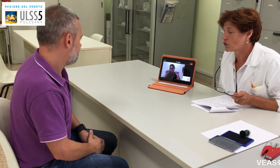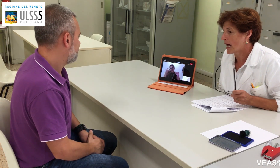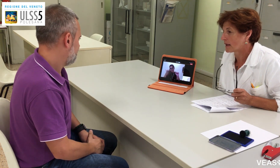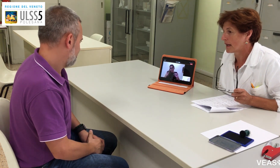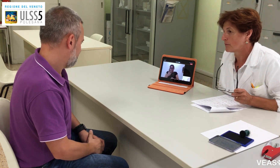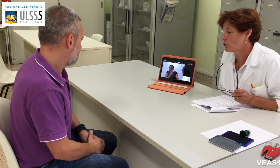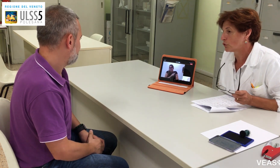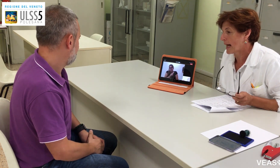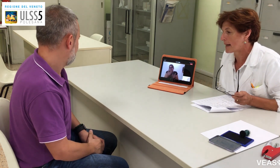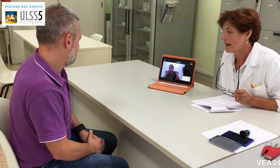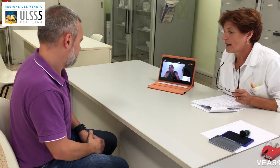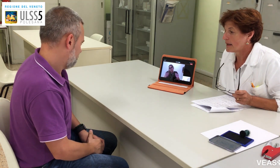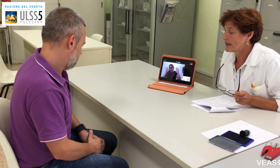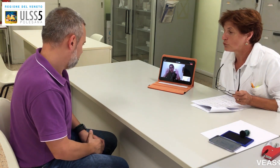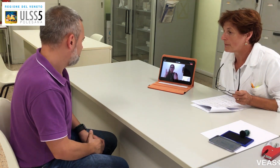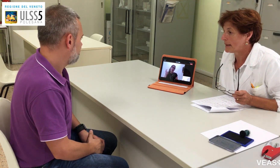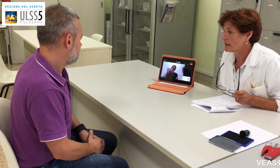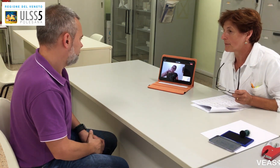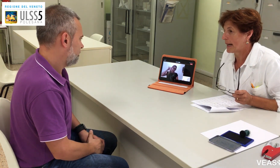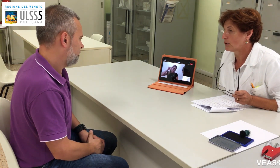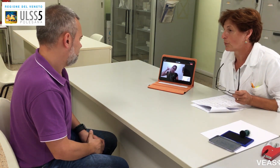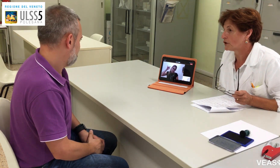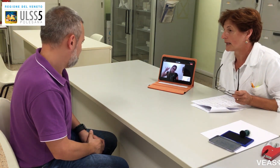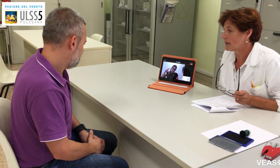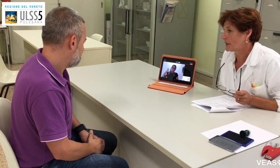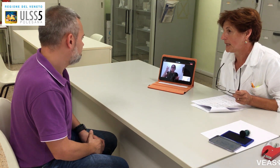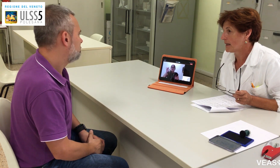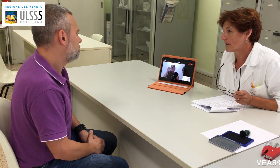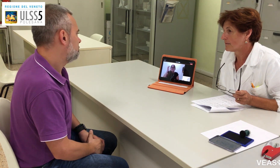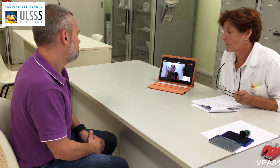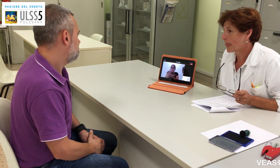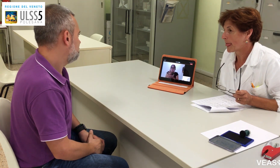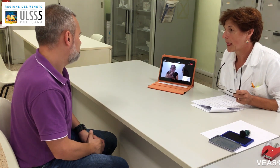ma è molto rara. Eventualmente prenda un po' di tachipirina.